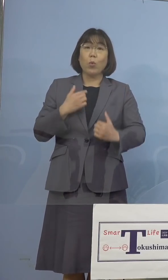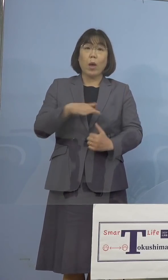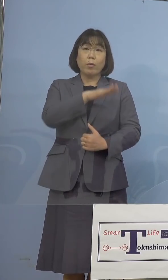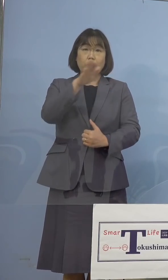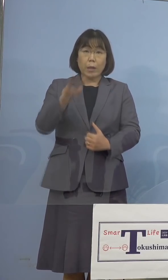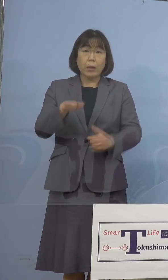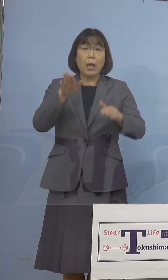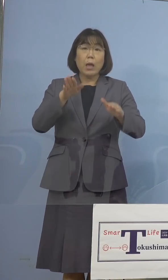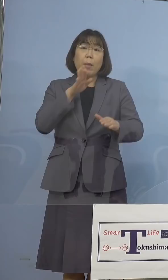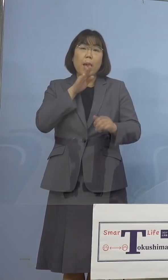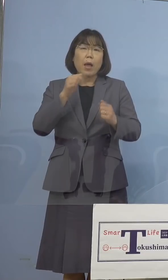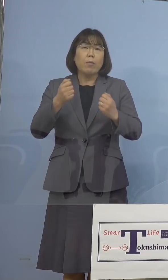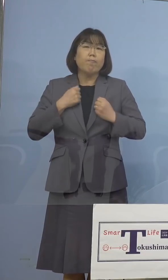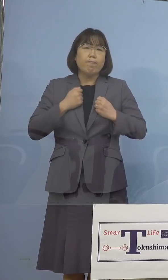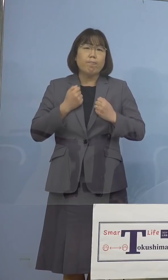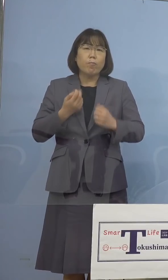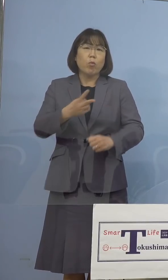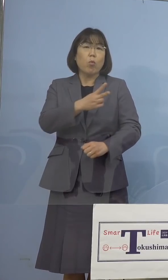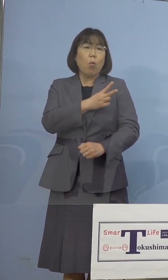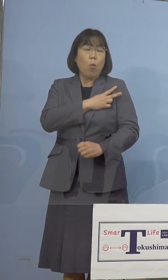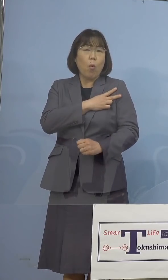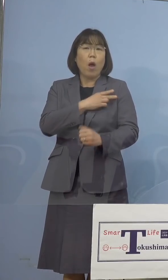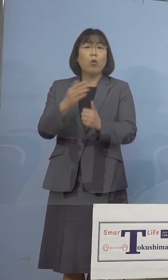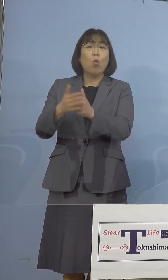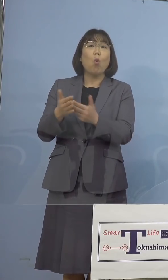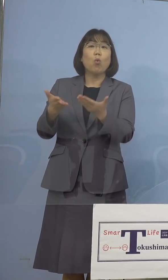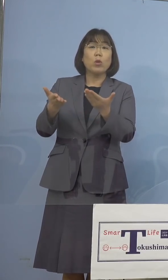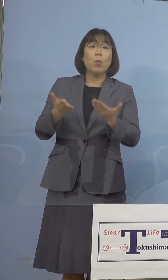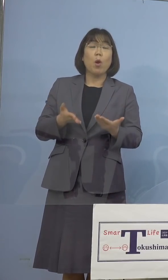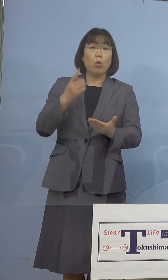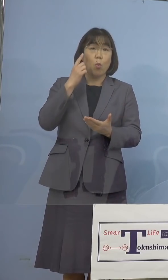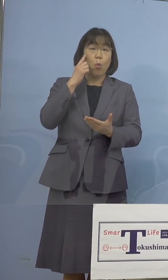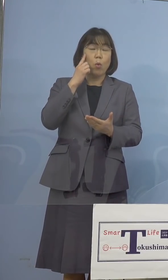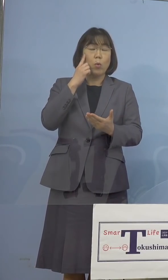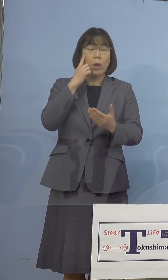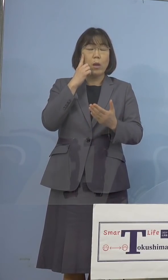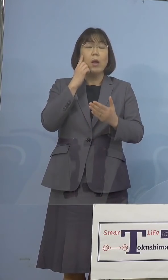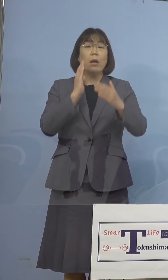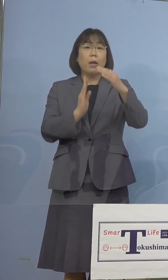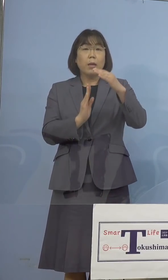いうことがありますので、 最高学年の皆さん方、あるいは教員の皆さん方